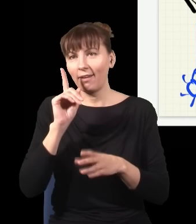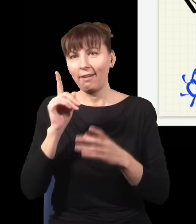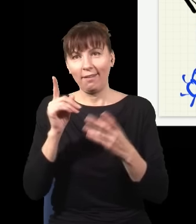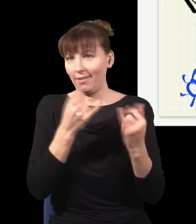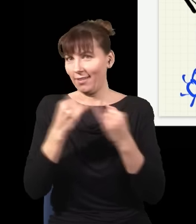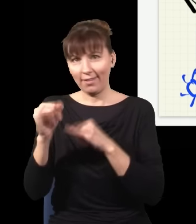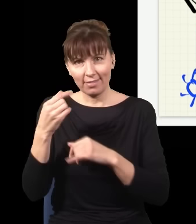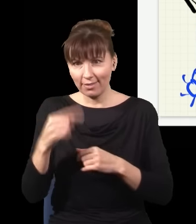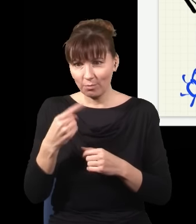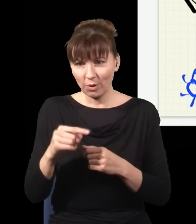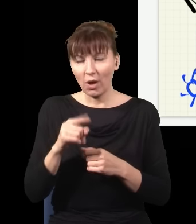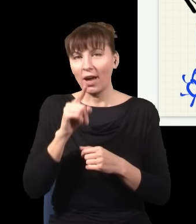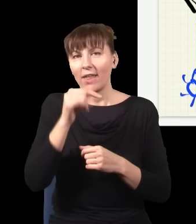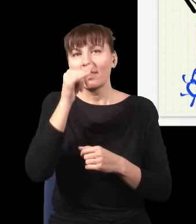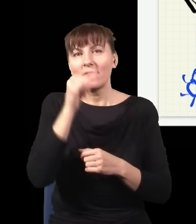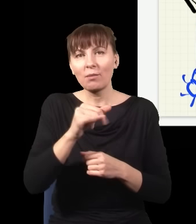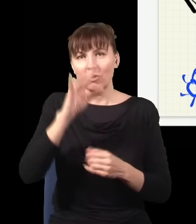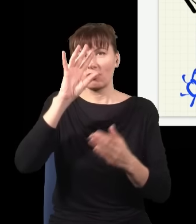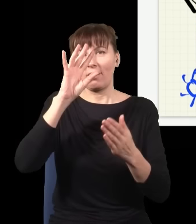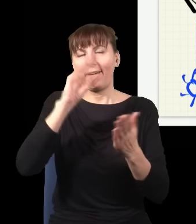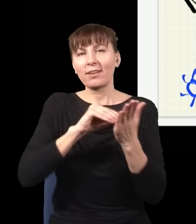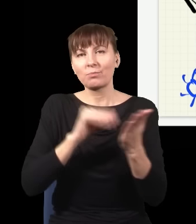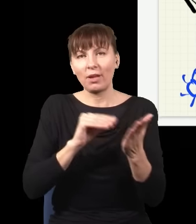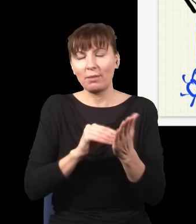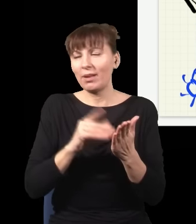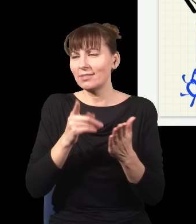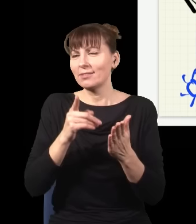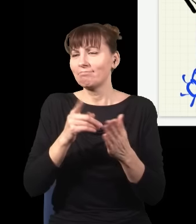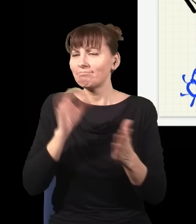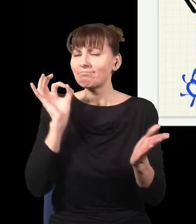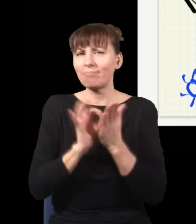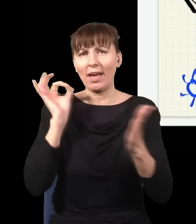w związku z tym nie dało się zrobić eksperymentu, żeby rozstrzygnąć, jak wydaje się onovi,haronovi, czy nie,